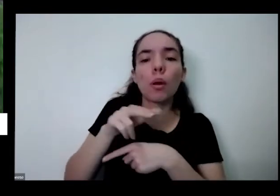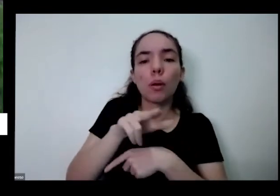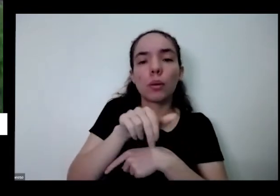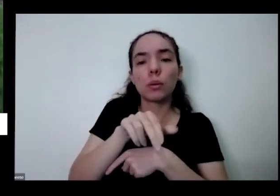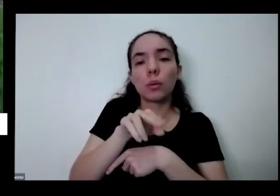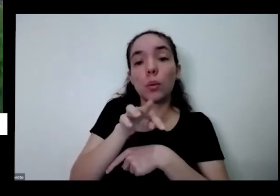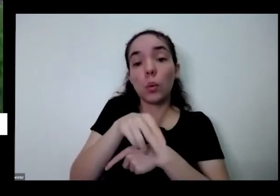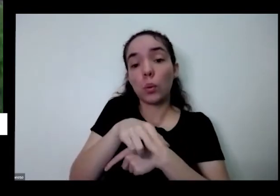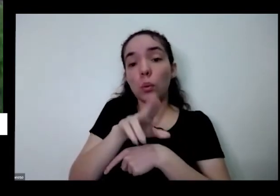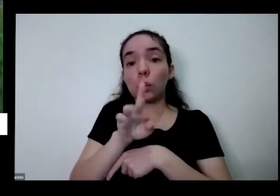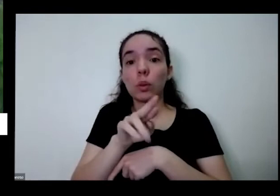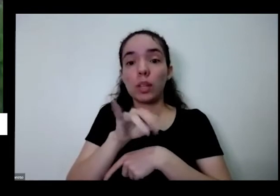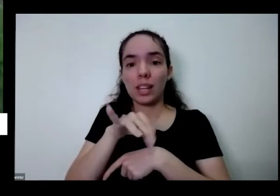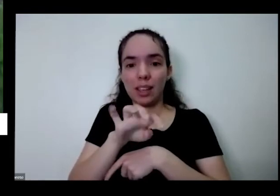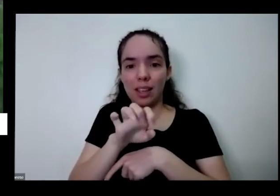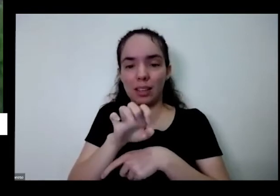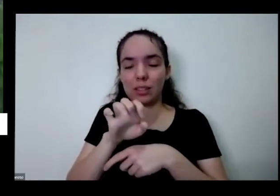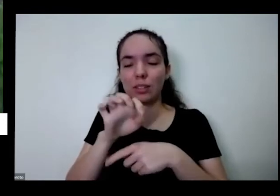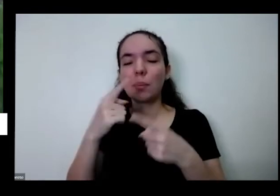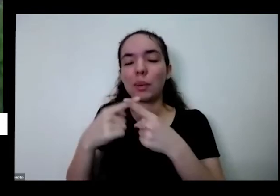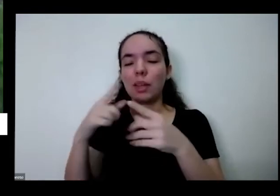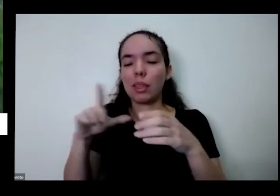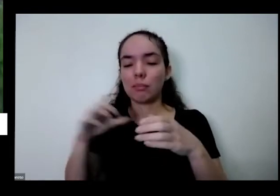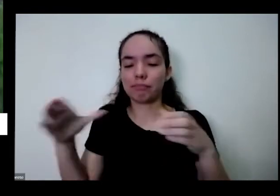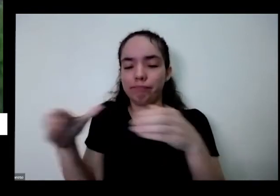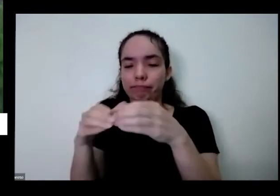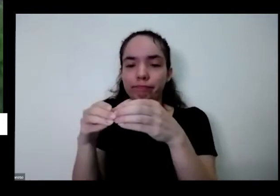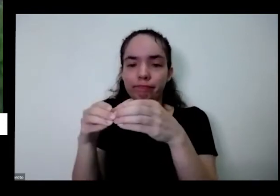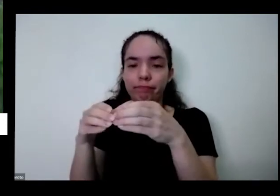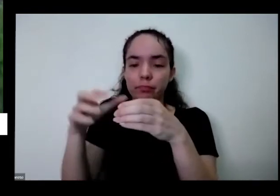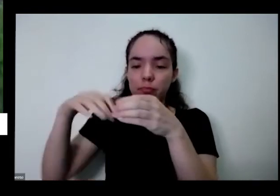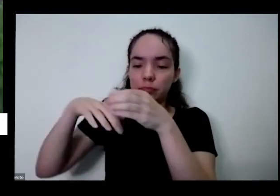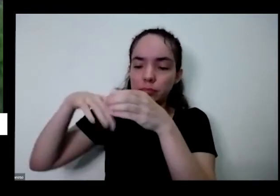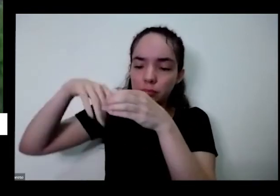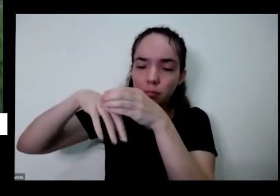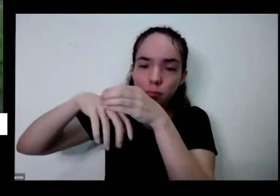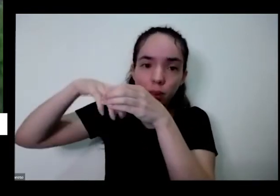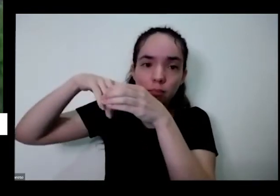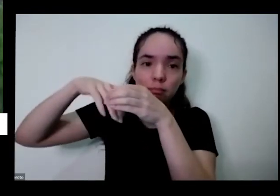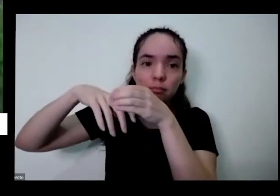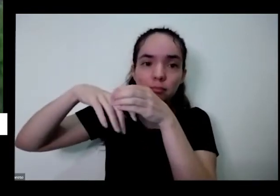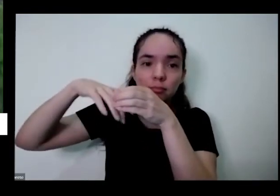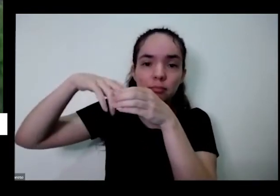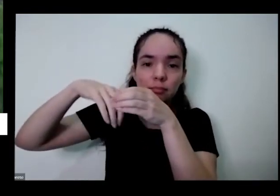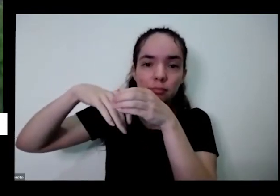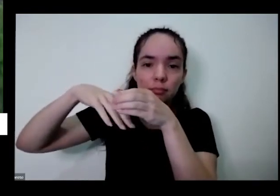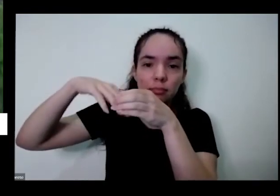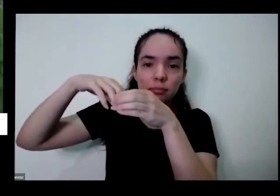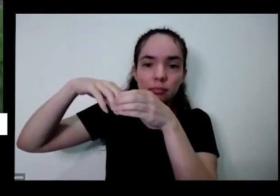e é como se tivessem aquela raiz como se fosse um canudinho dentro do copo que você tá bebendo água